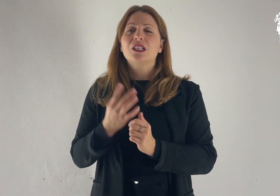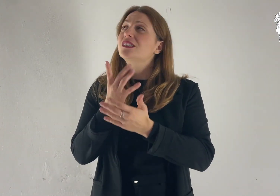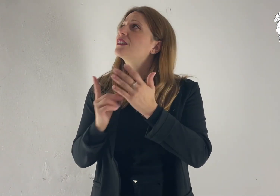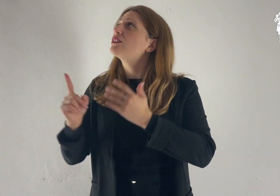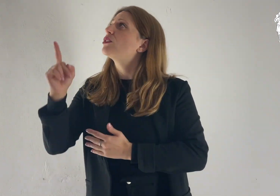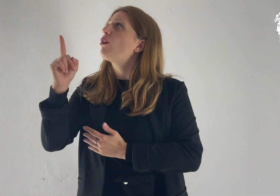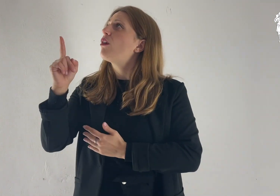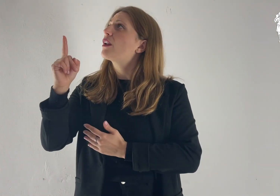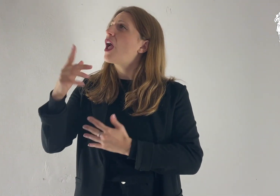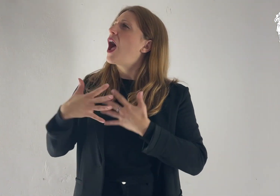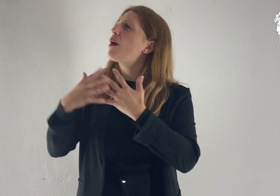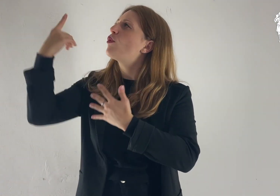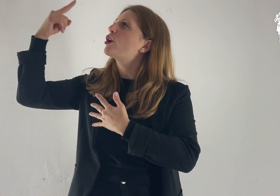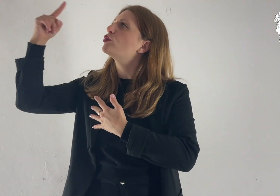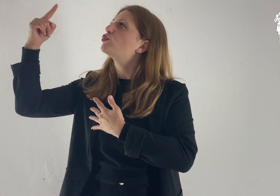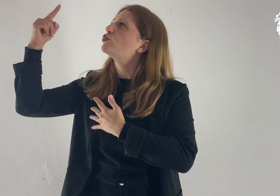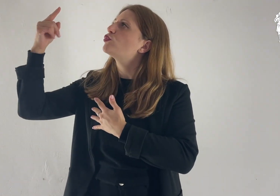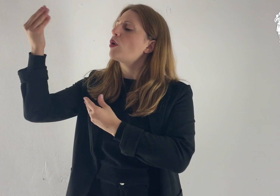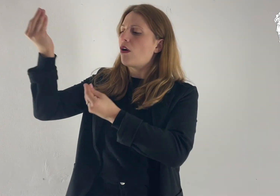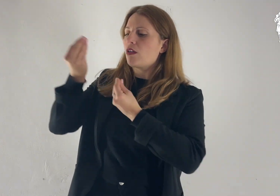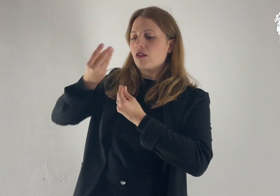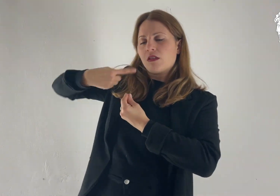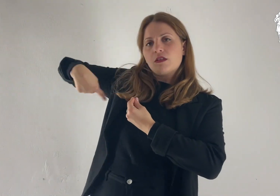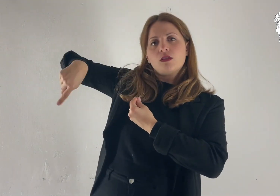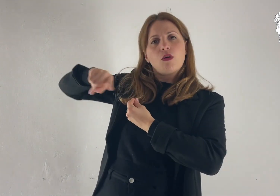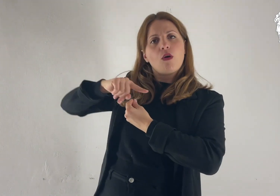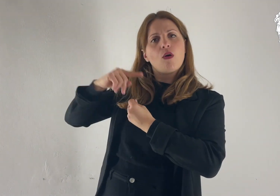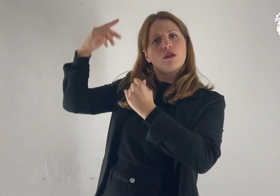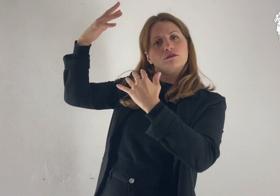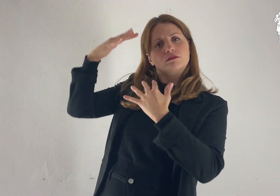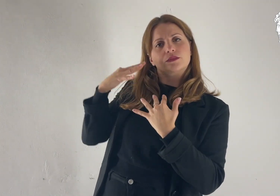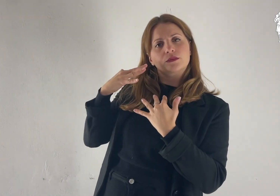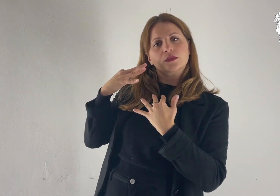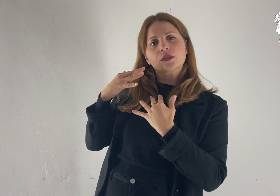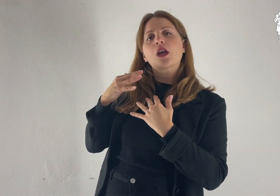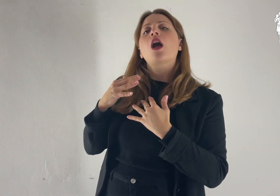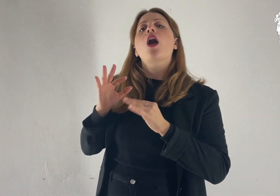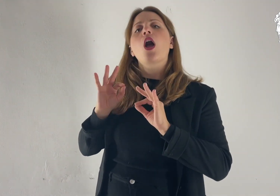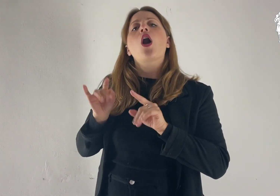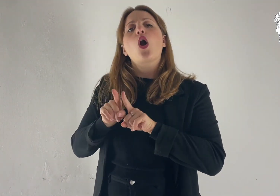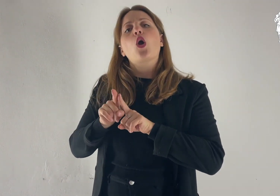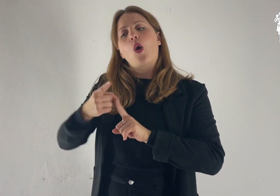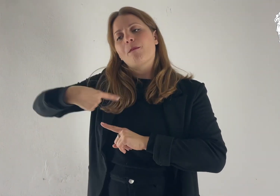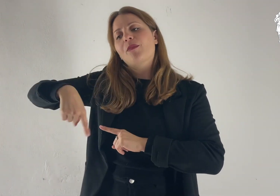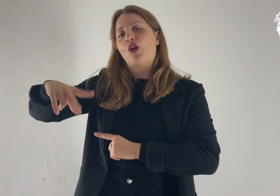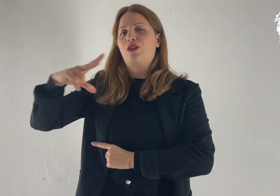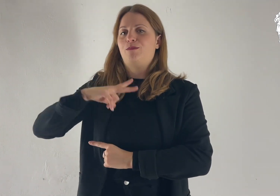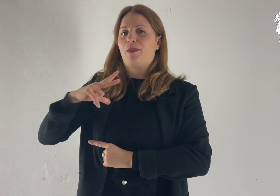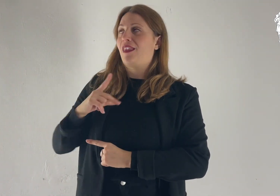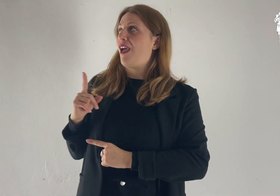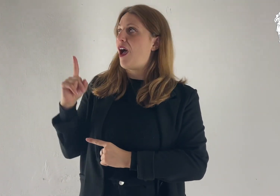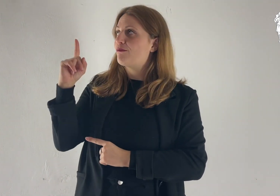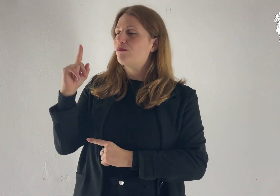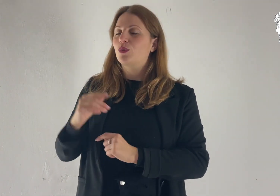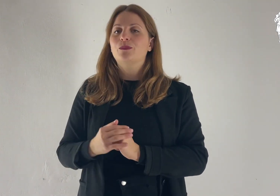Su di noi sia il tuo amore, Signore, come da te noi speriamo.